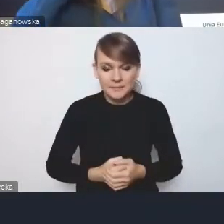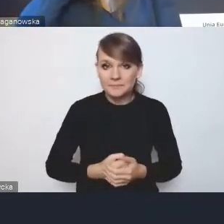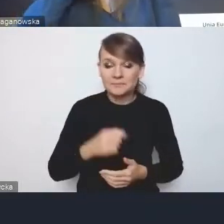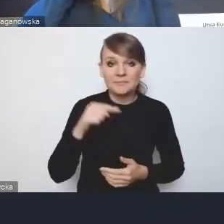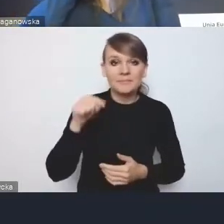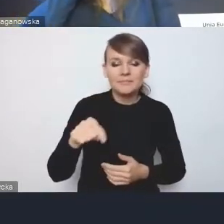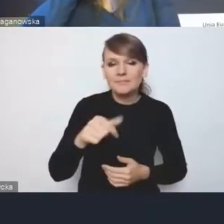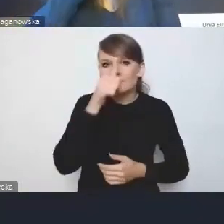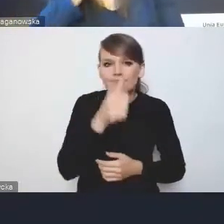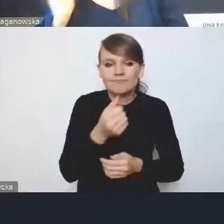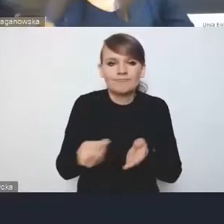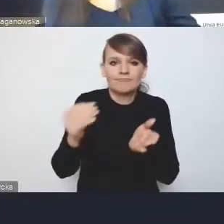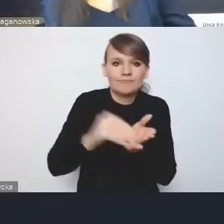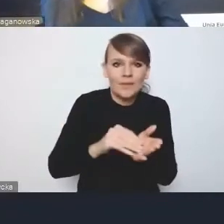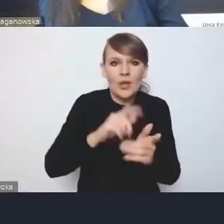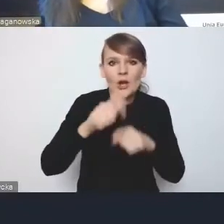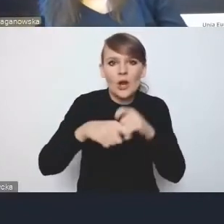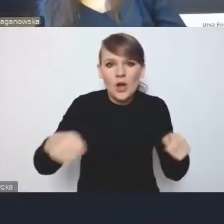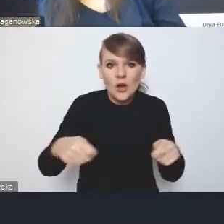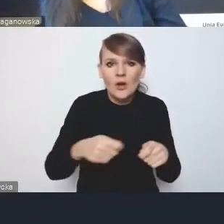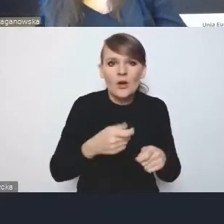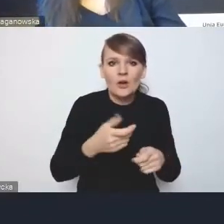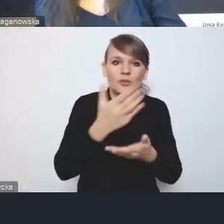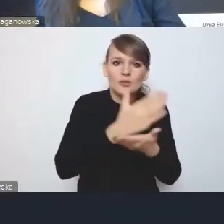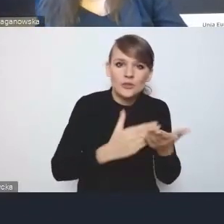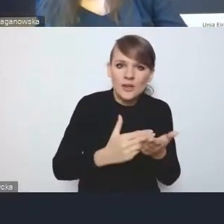które w części są mniej, a w części bardziej rewolucyjne,